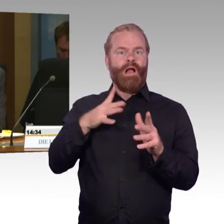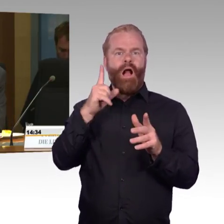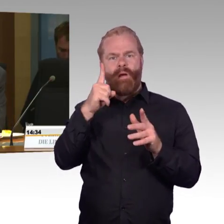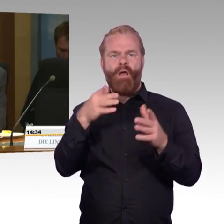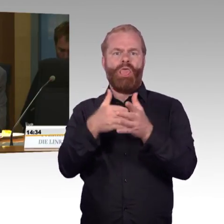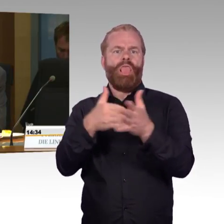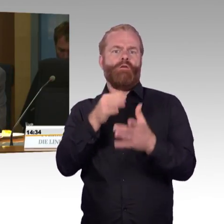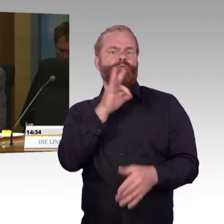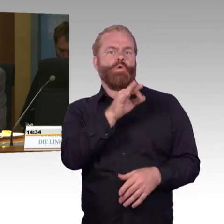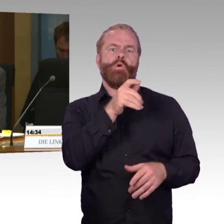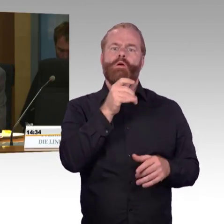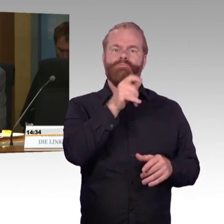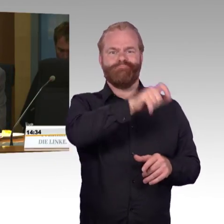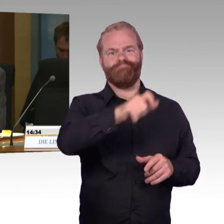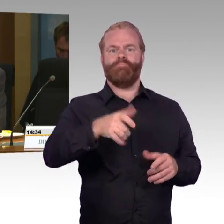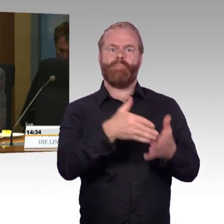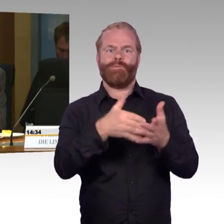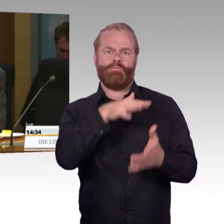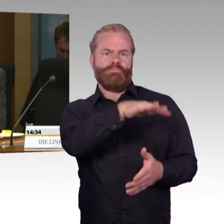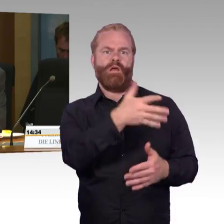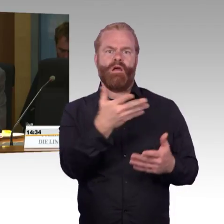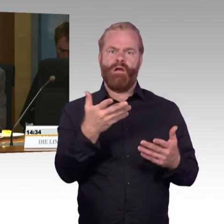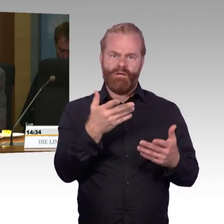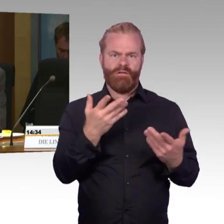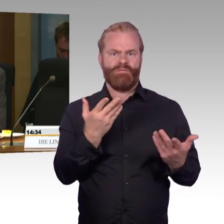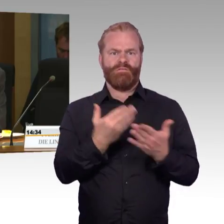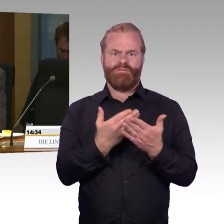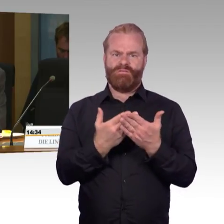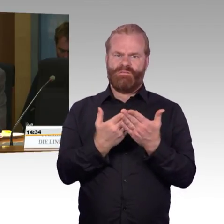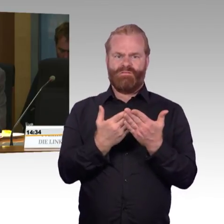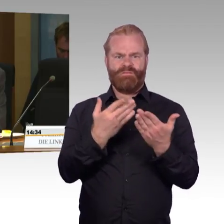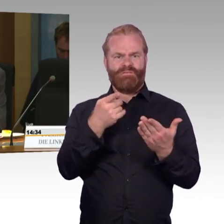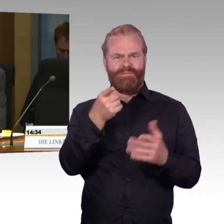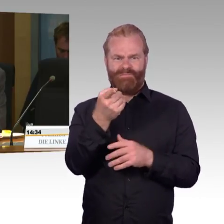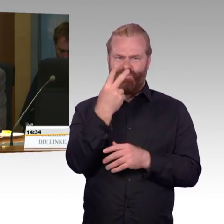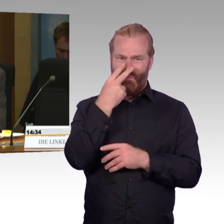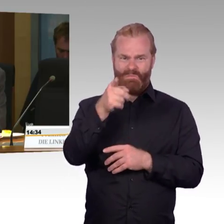und gleichzeitig dadurch die Barrierefreiheit erhöht.